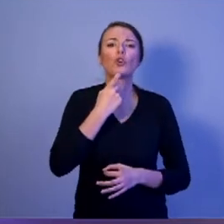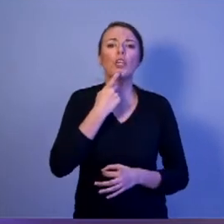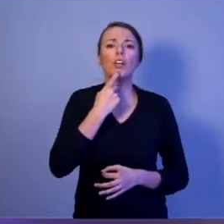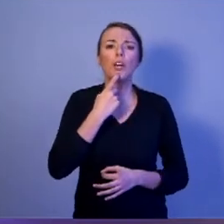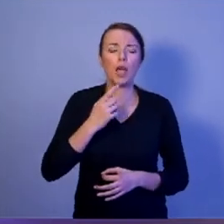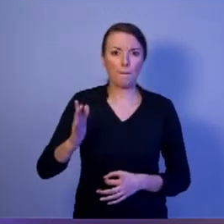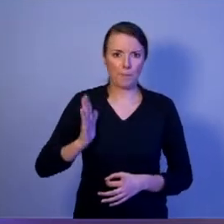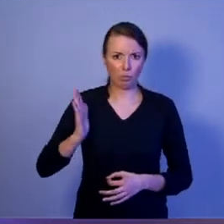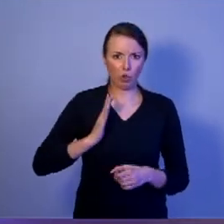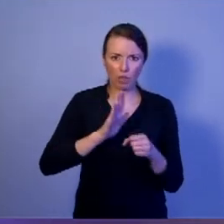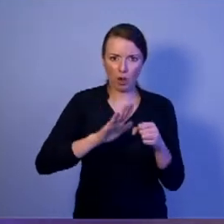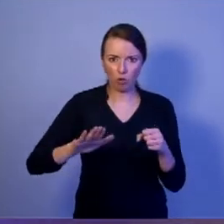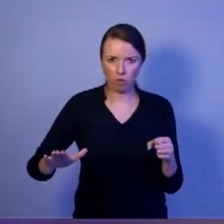Kto za nie odpowiada?